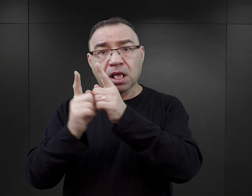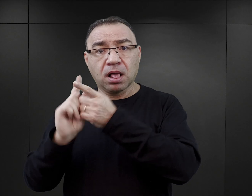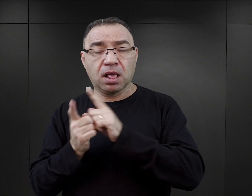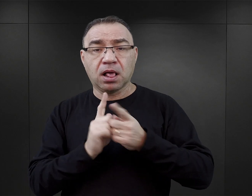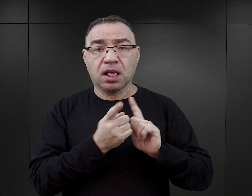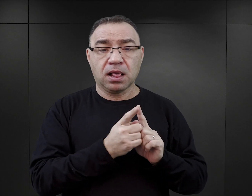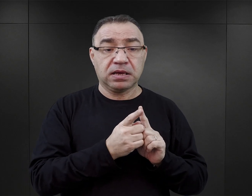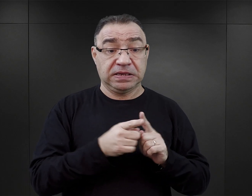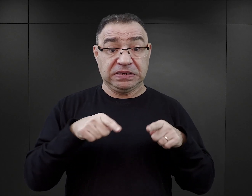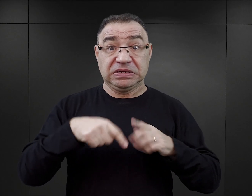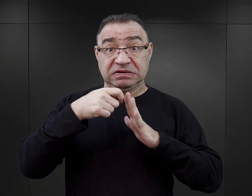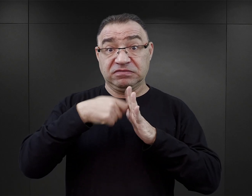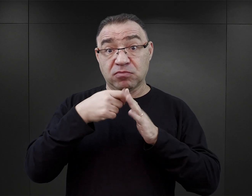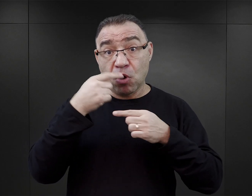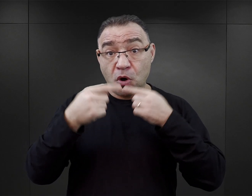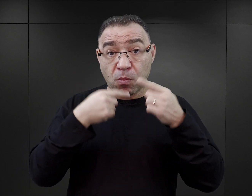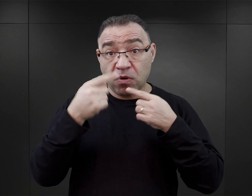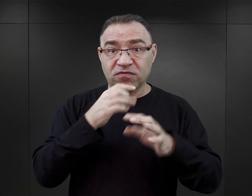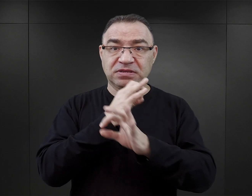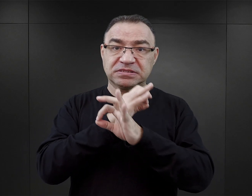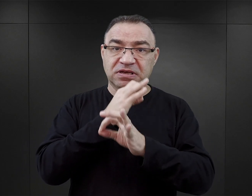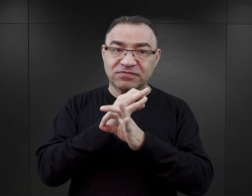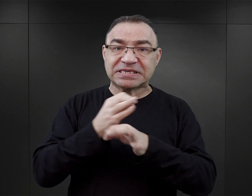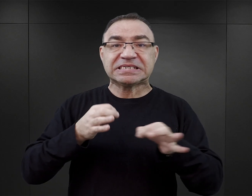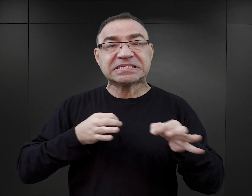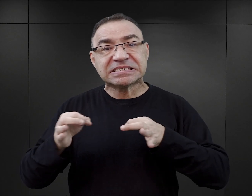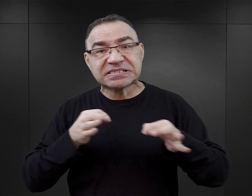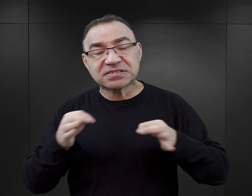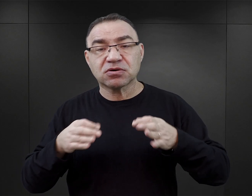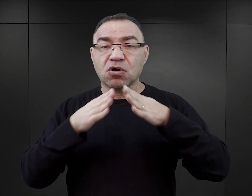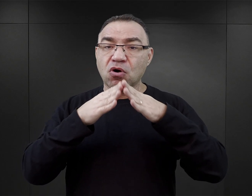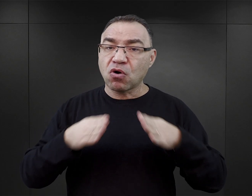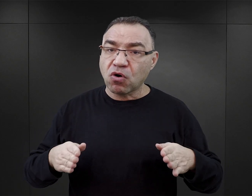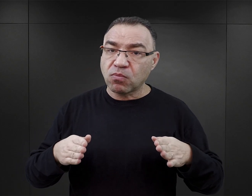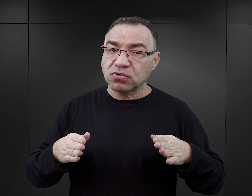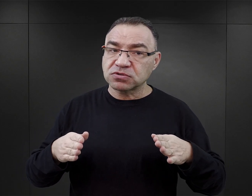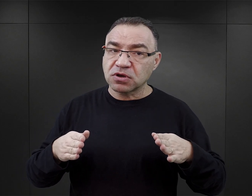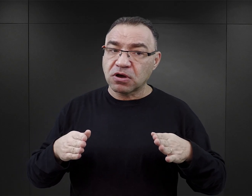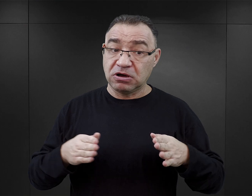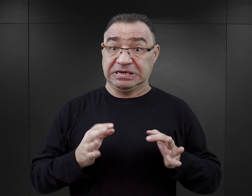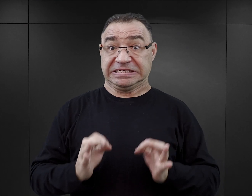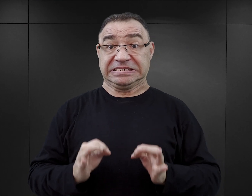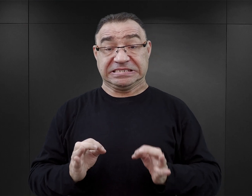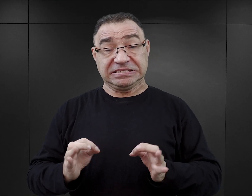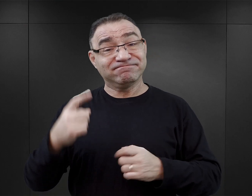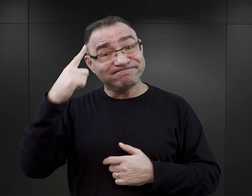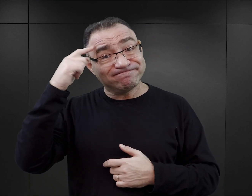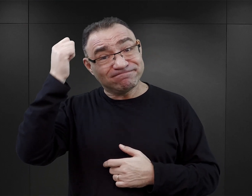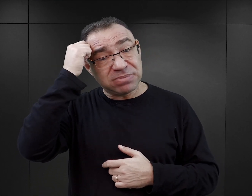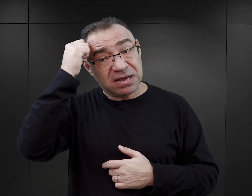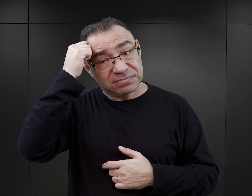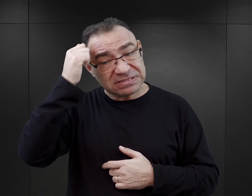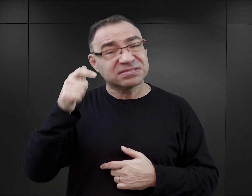W podcaście „O Auschwitz” mówimy o historii obozu oraz o naszej współczesnej pamięci o tym szczególnym miejscu.